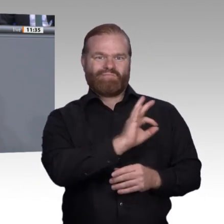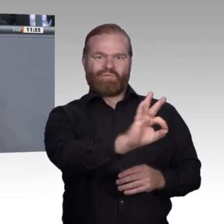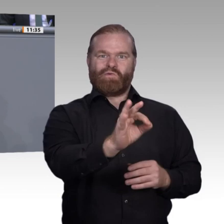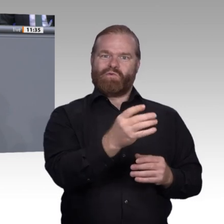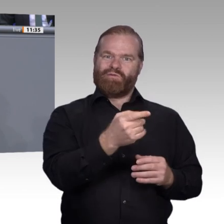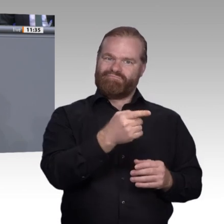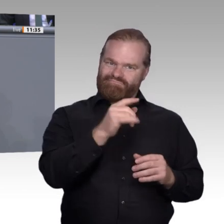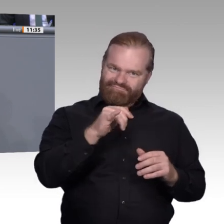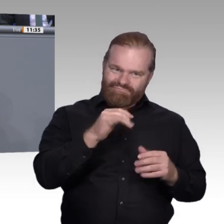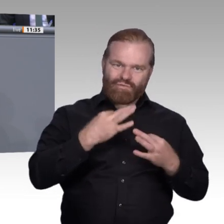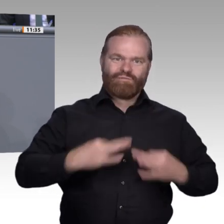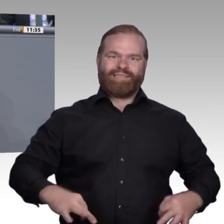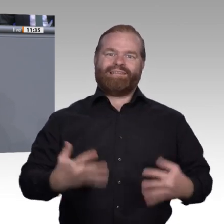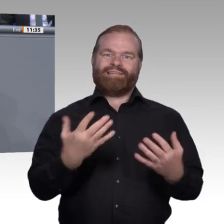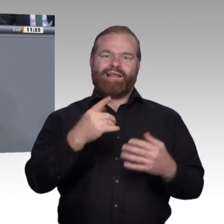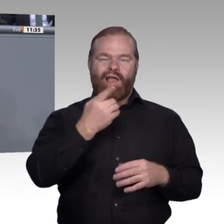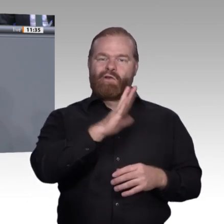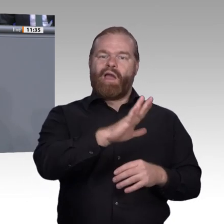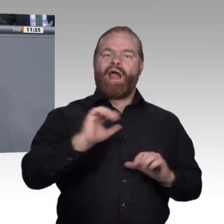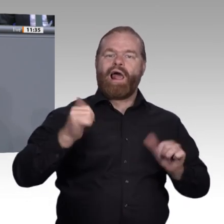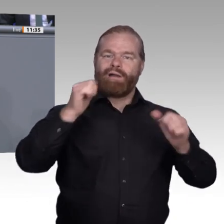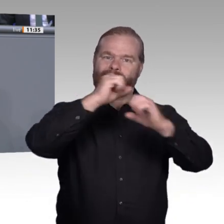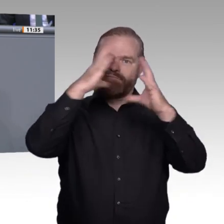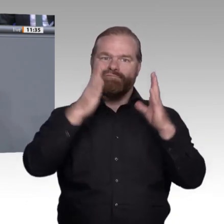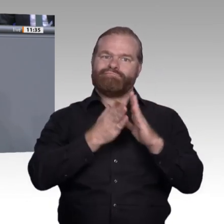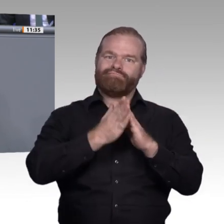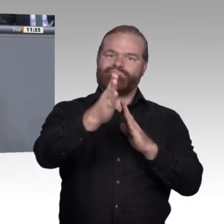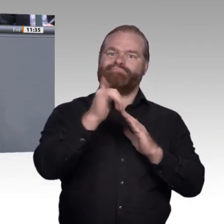denen ich gesprochen habe, verbessern. Der erste Bereich ist die Wissensvermittlung.